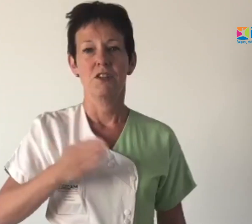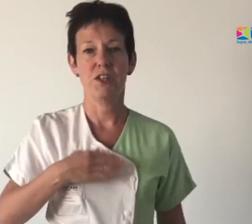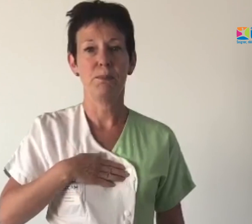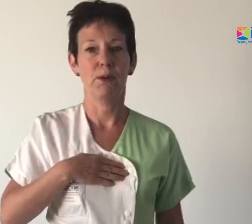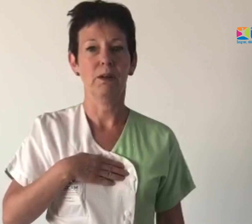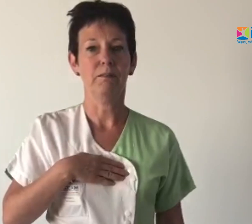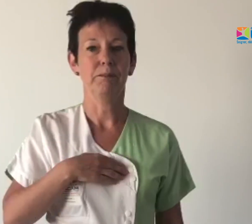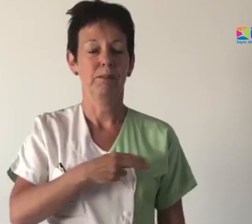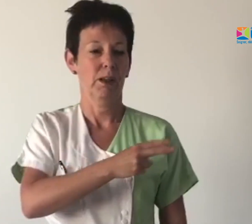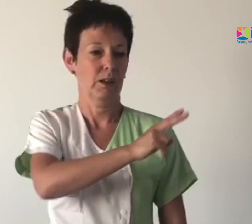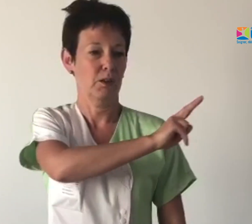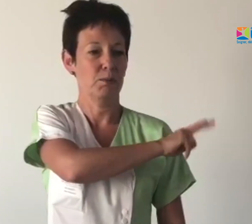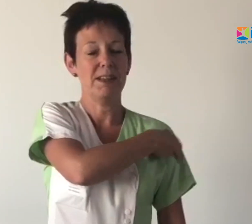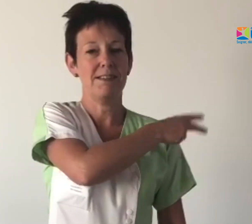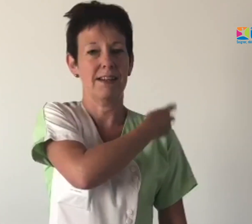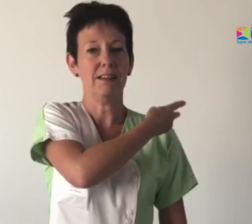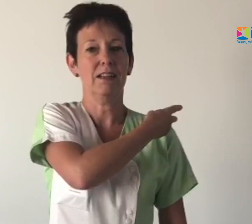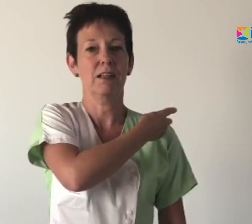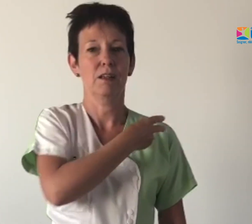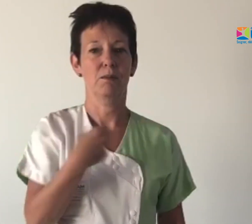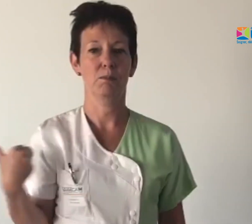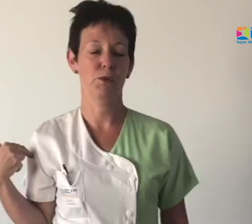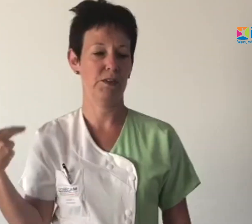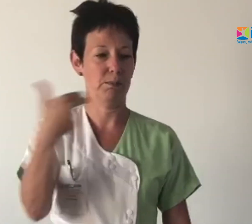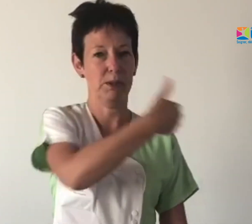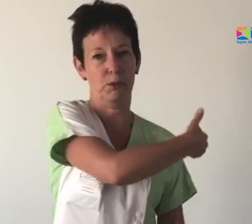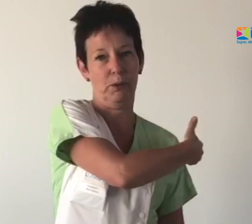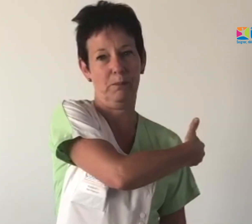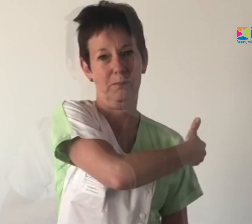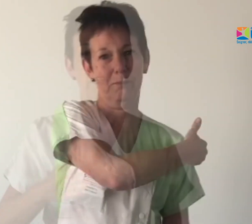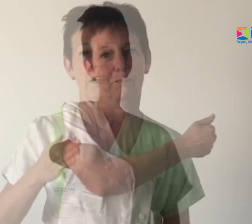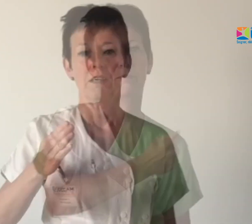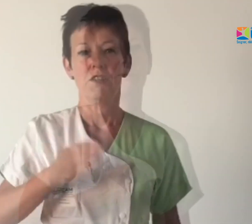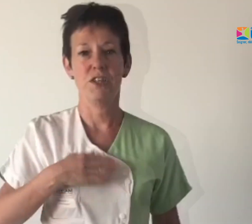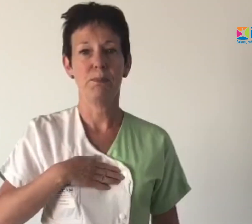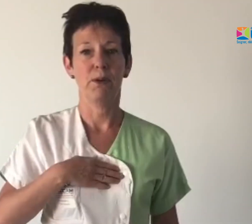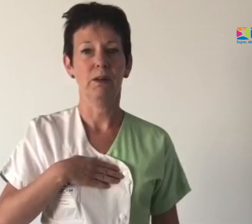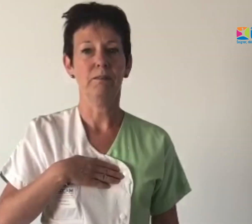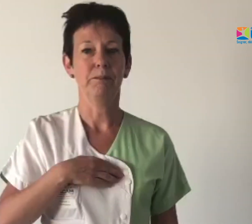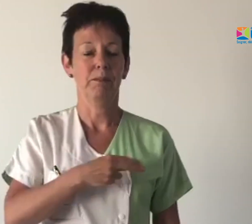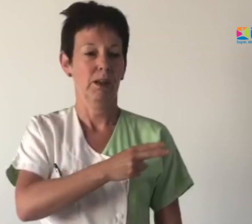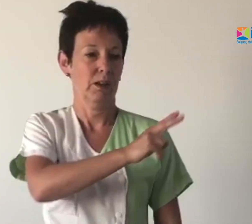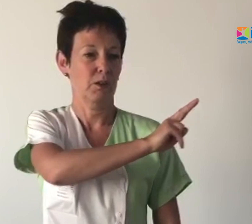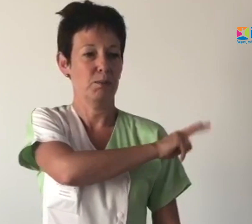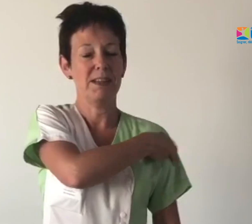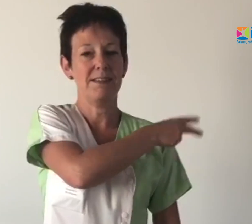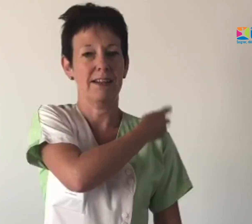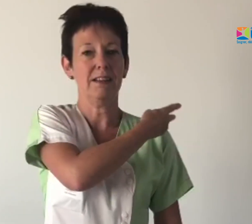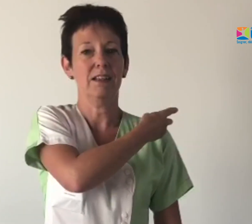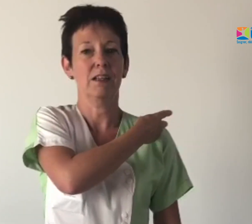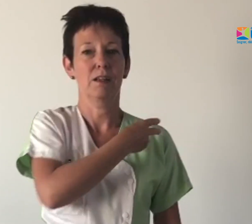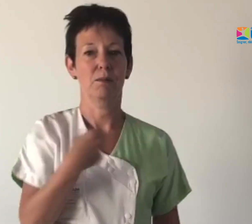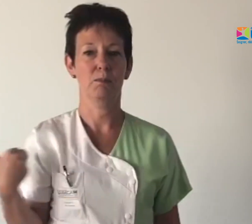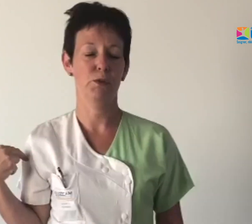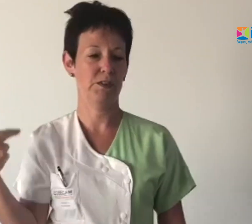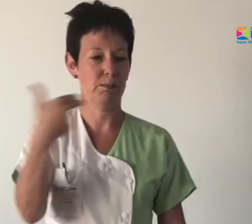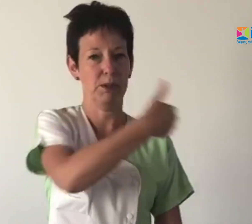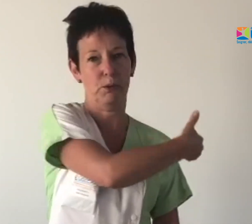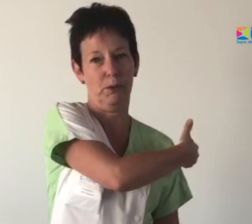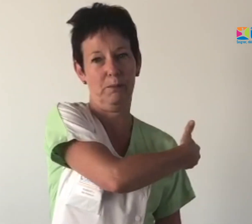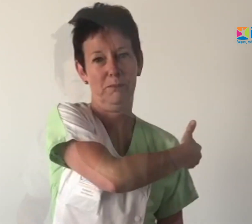J'ai peur quand le médecin me fait une piqûre.